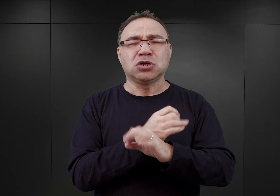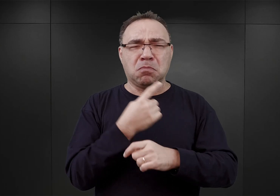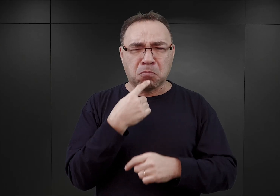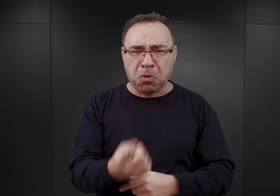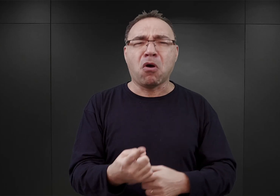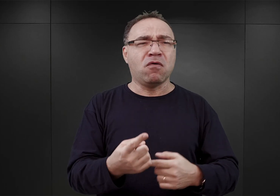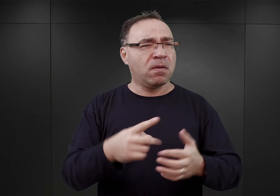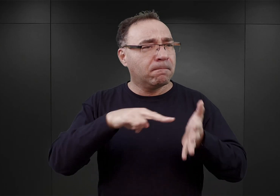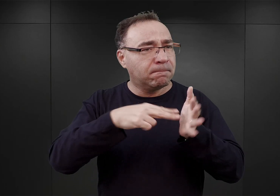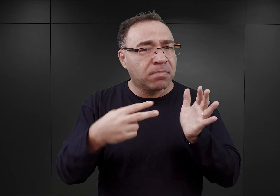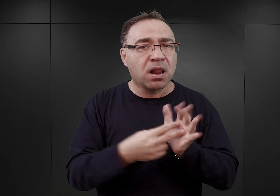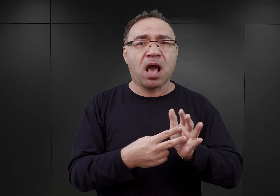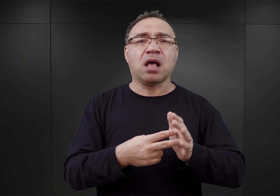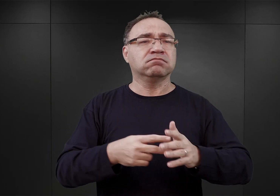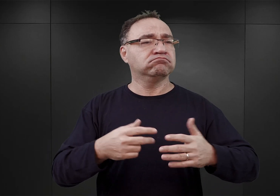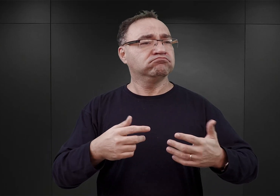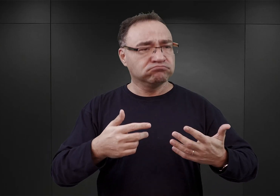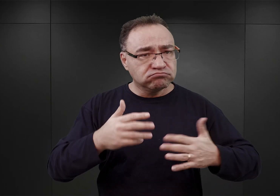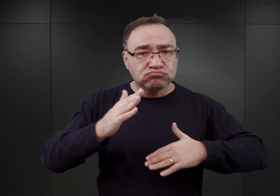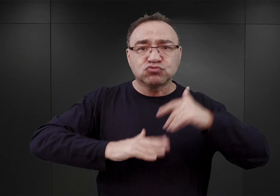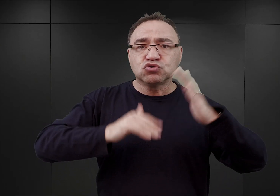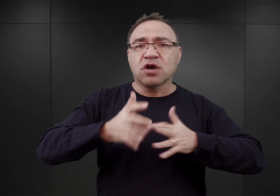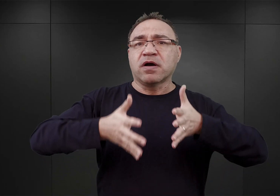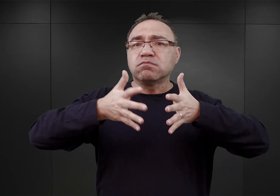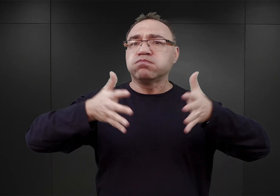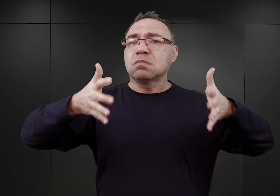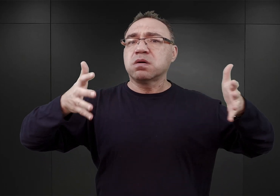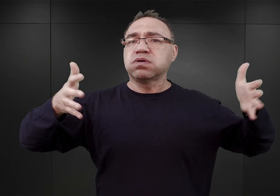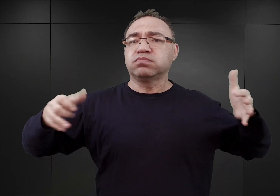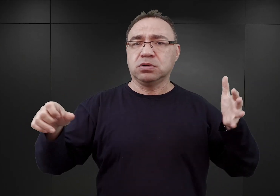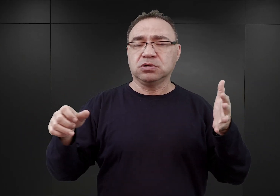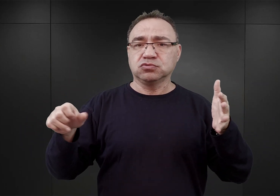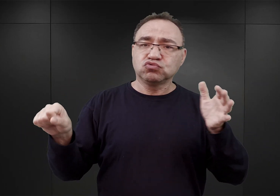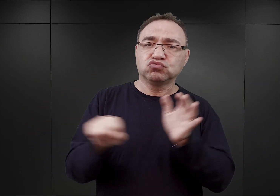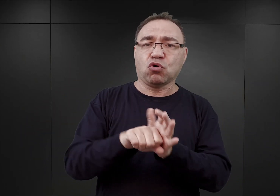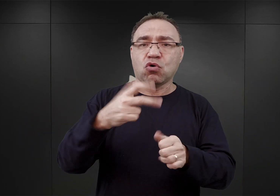i pomimo planów rozbudowy go do pojemności 30 000 więźniów,